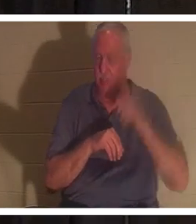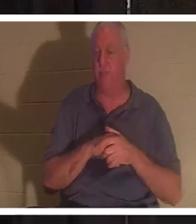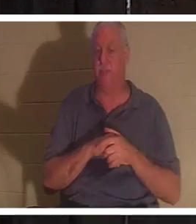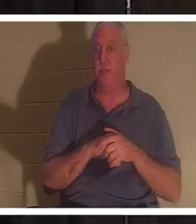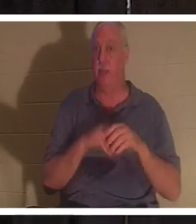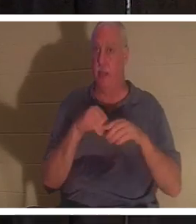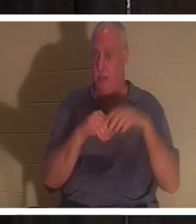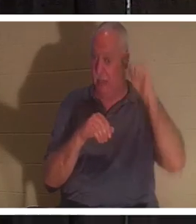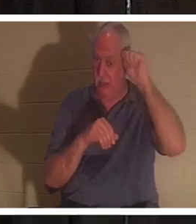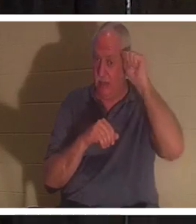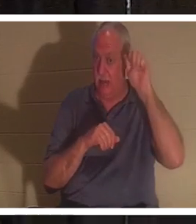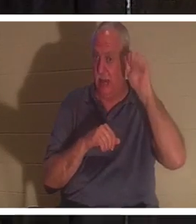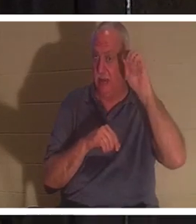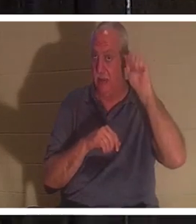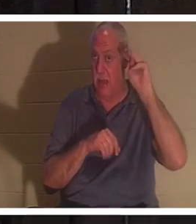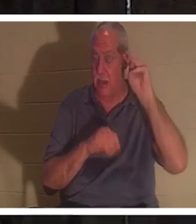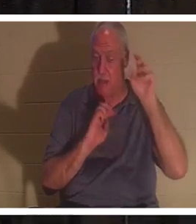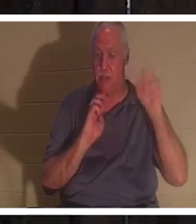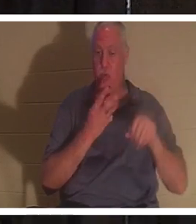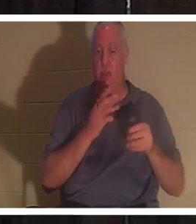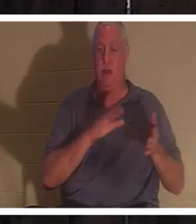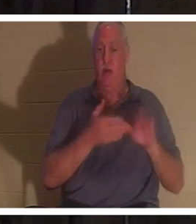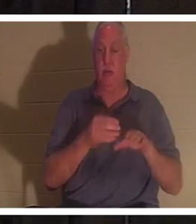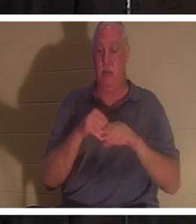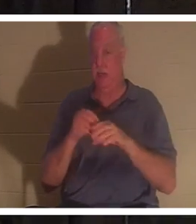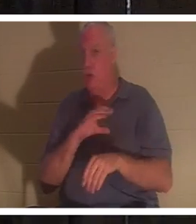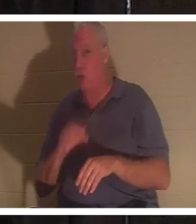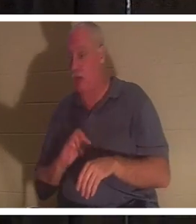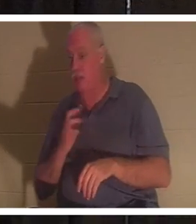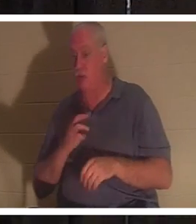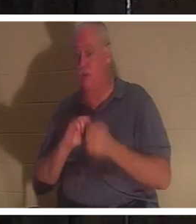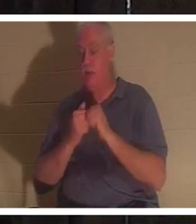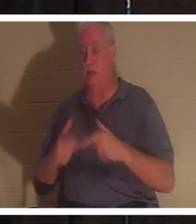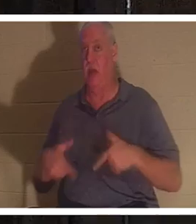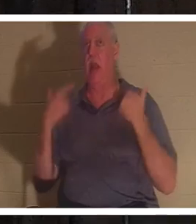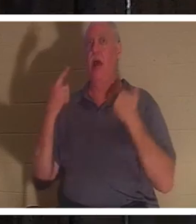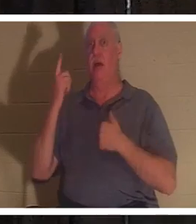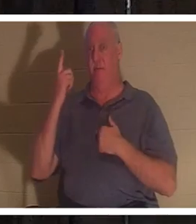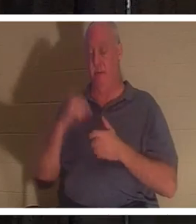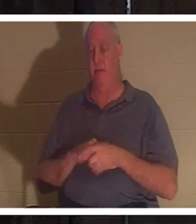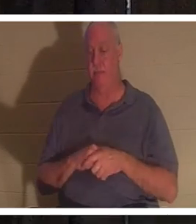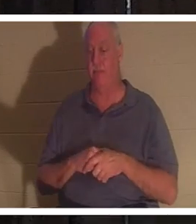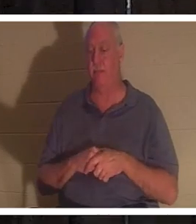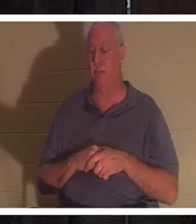sind wir tot, aber in Christus werden wir lebendig gemacht. Darüber werden wir im Laufe der Zeit noch mehr sprechen